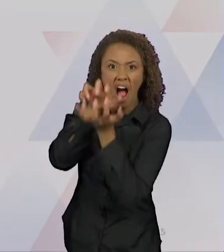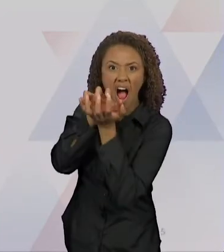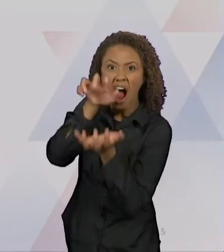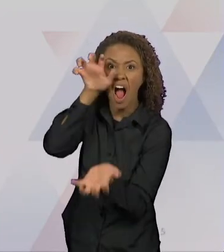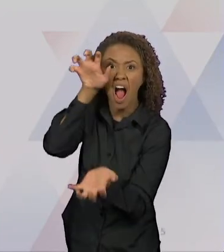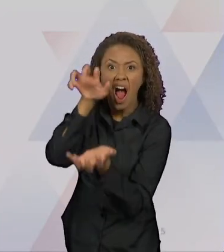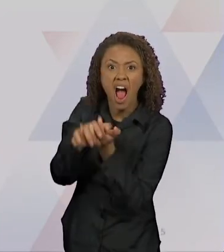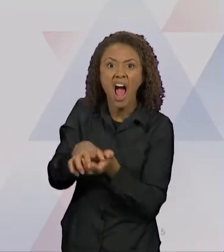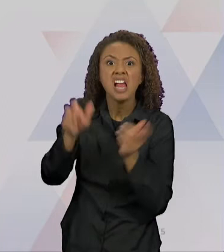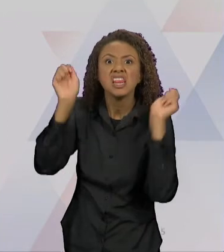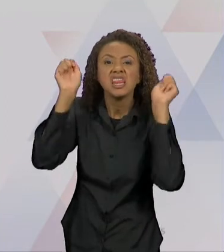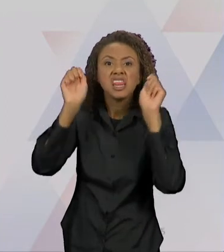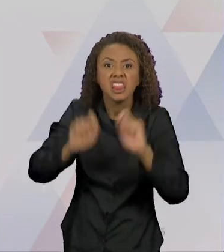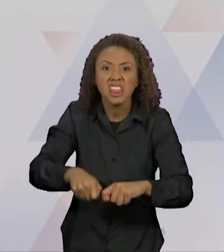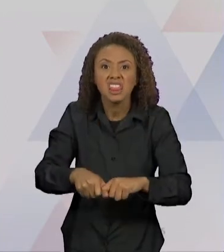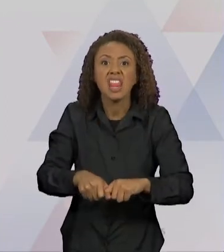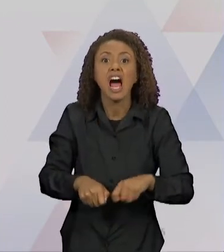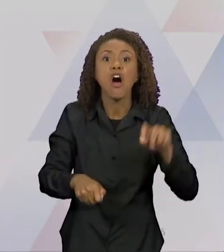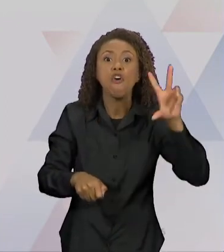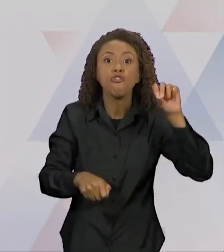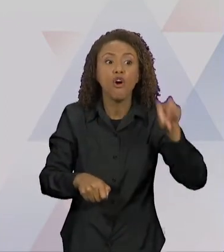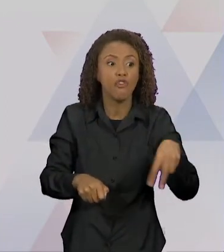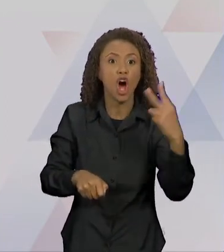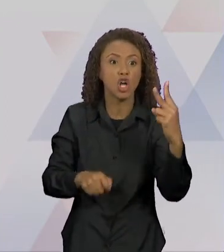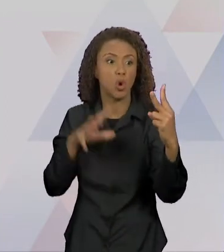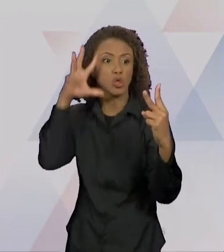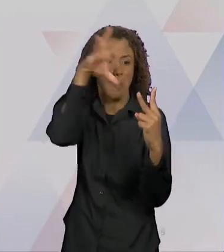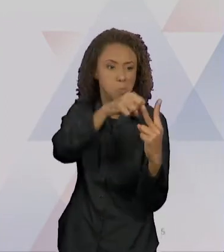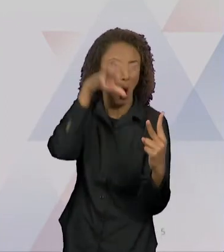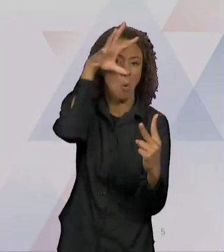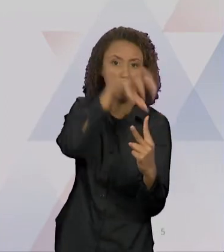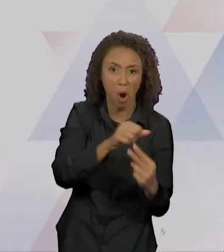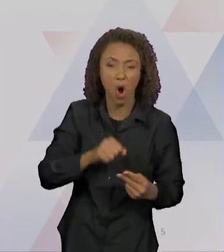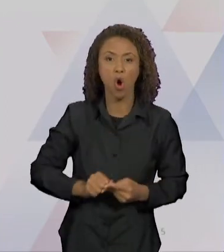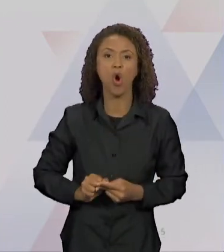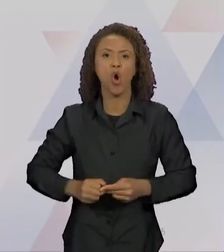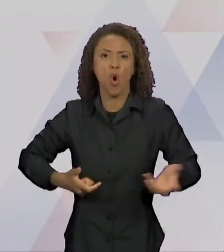DE COMER DUAS AVÓS, UM CAÇADOR, REI, PRINCESAS, 7